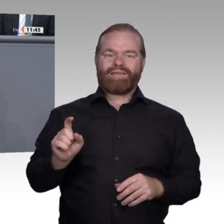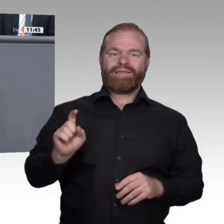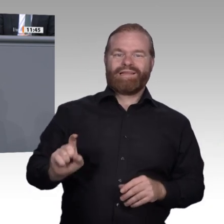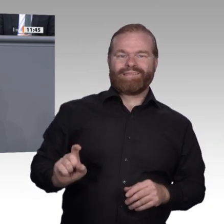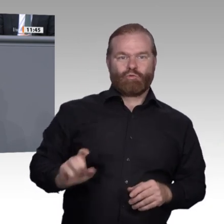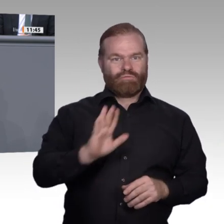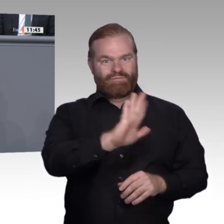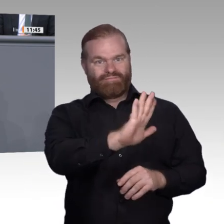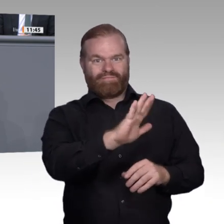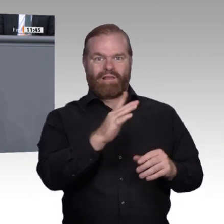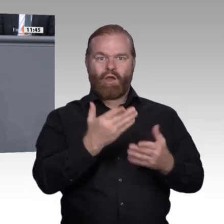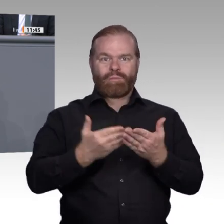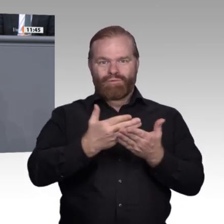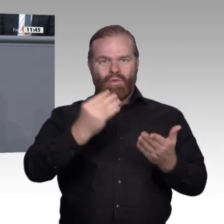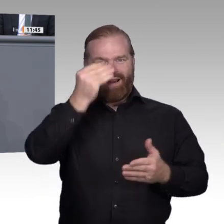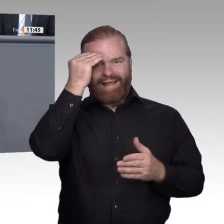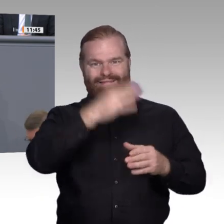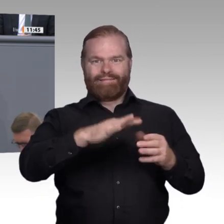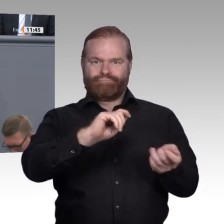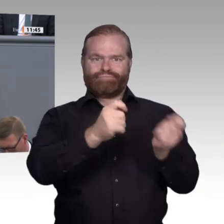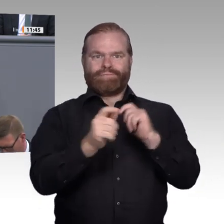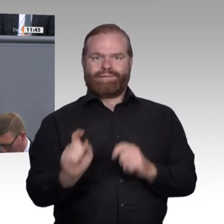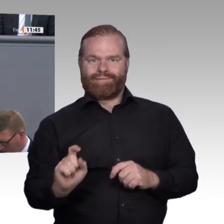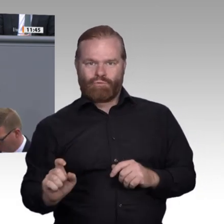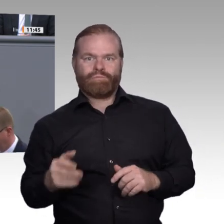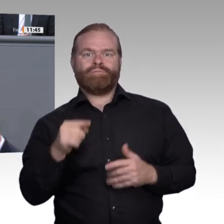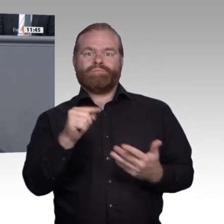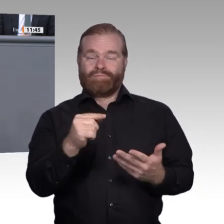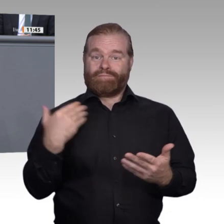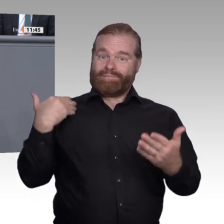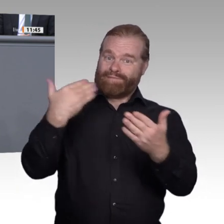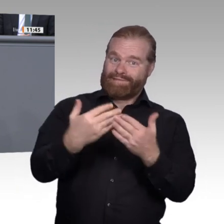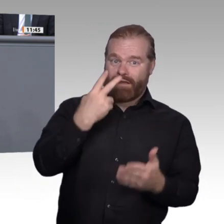korrigieren. Unsere Kinder und unsere Jugendlichen sind keine Versuchskaninchen.